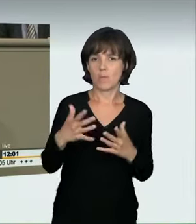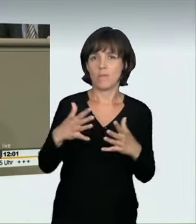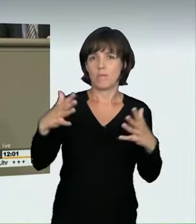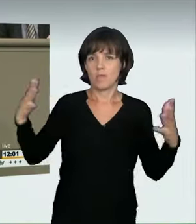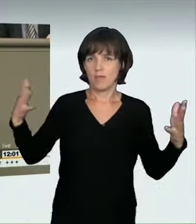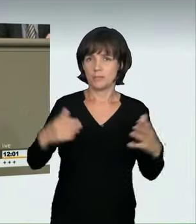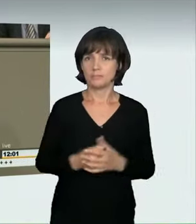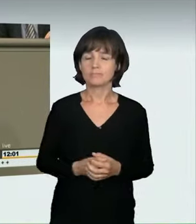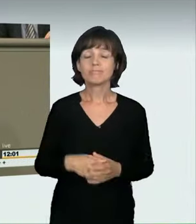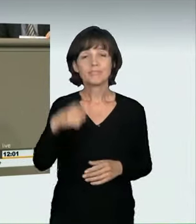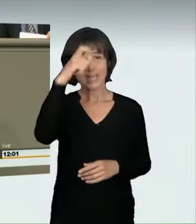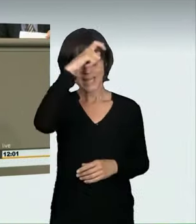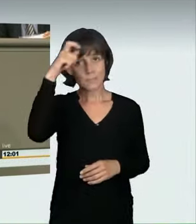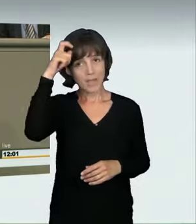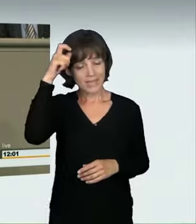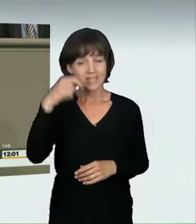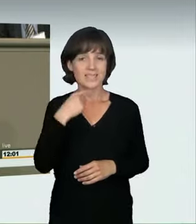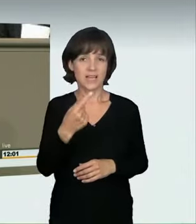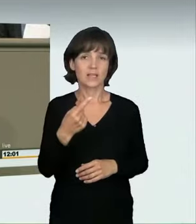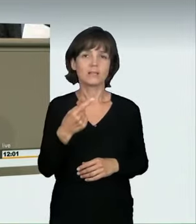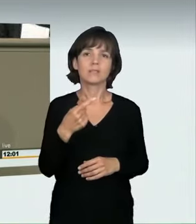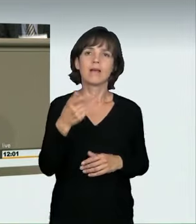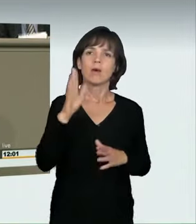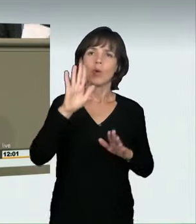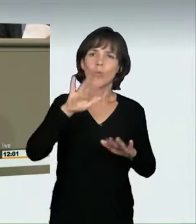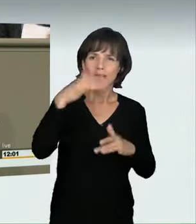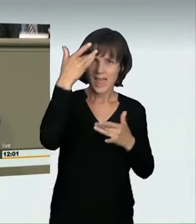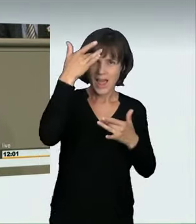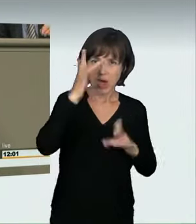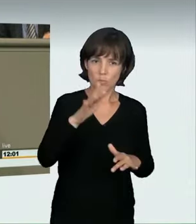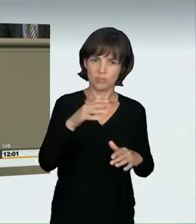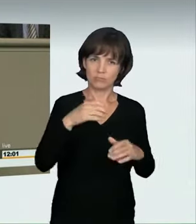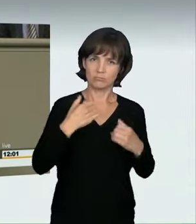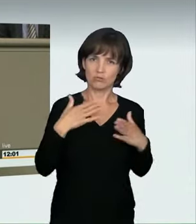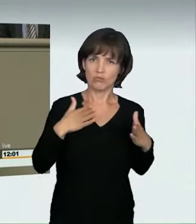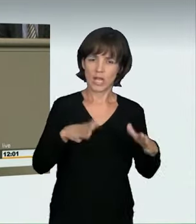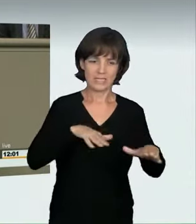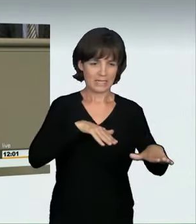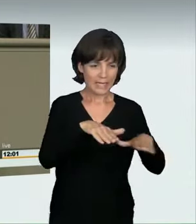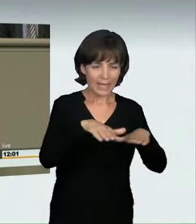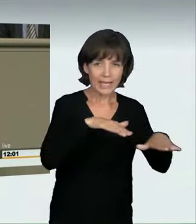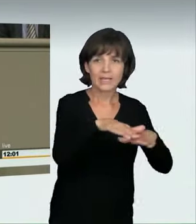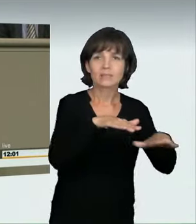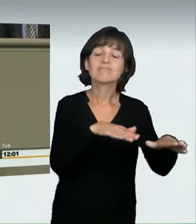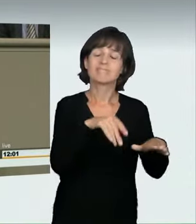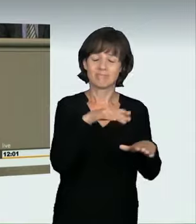in ihren Schätzungen davon aus, dass illegal veranstaltete Straßenrennen für eine Vielzahl von Verkehrstoten und auch Verletzten verantwortlich sind.